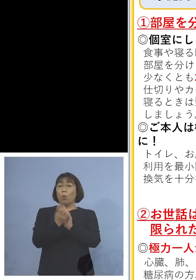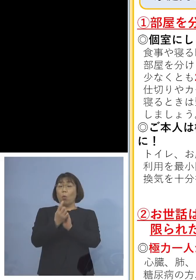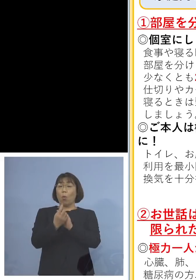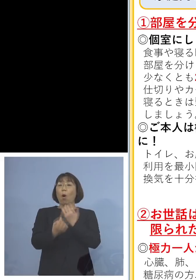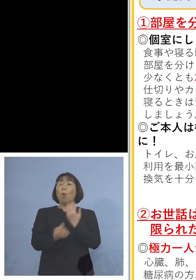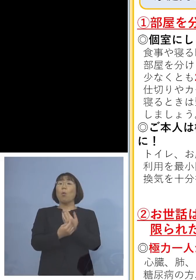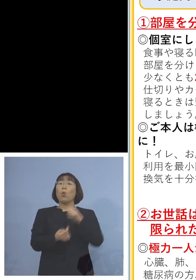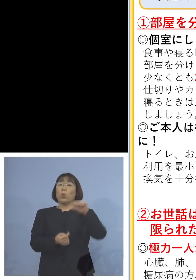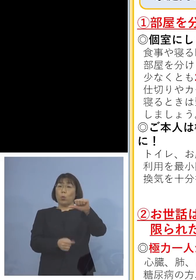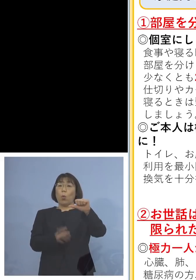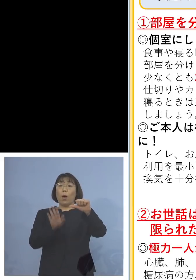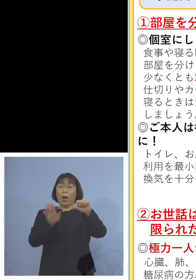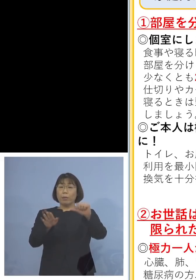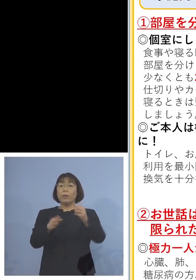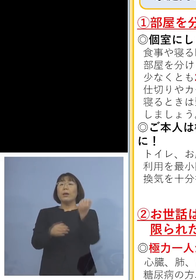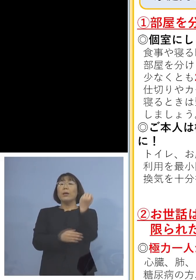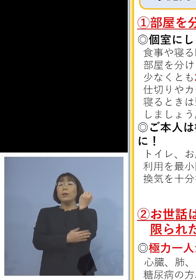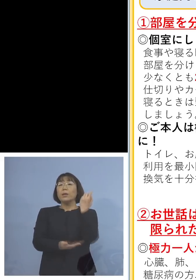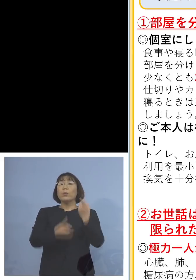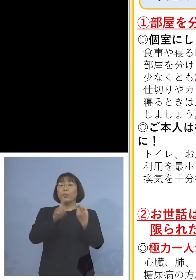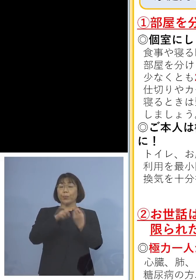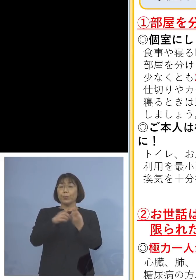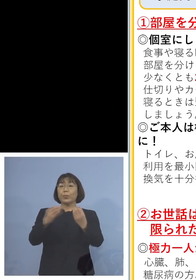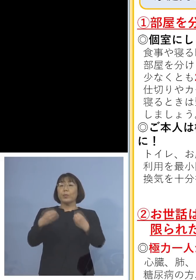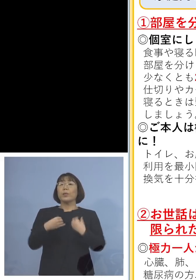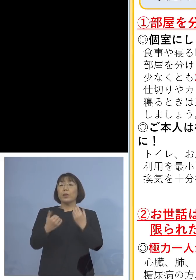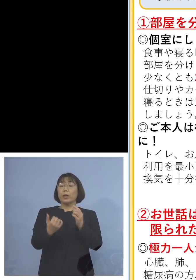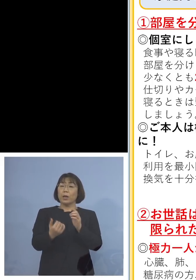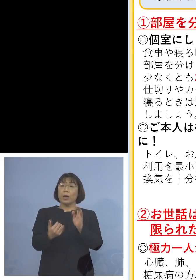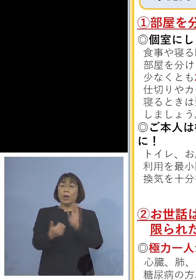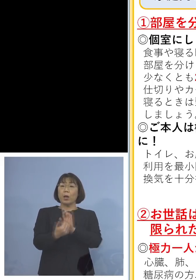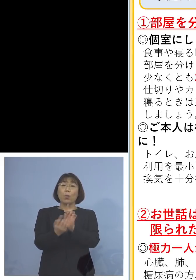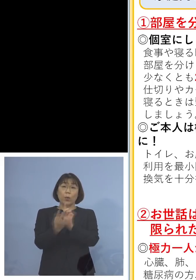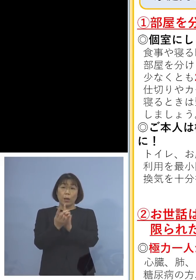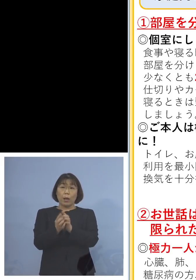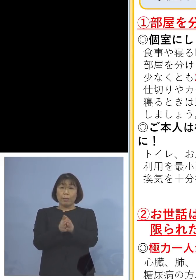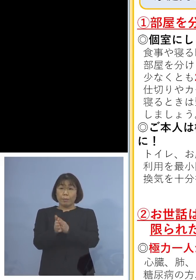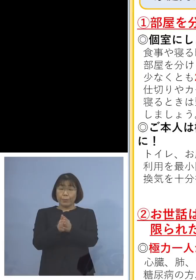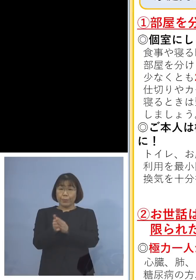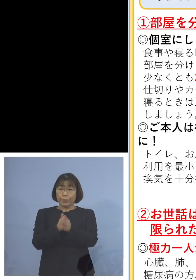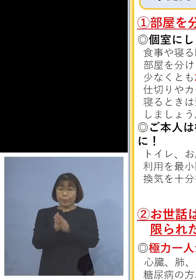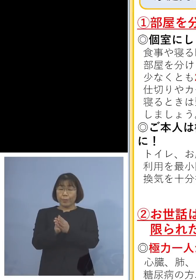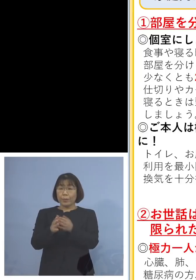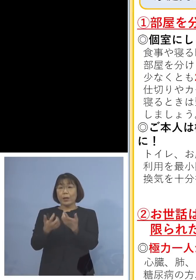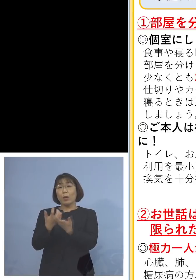やはり基本的な感染防止対策と言われる 手指消毒、手洗い、あるいはうがい